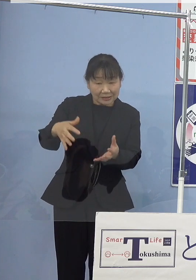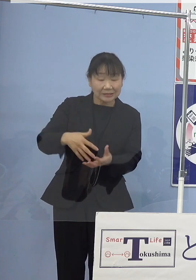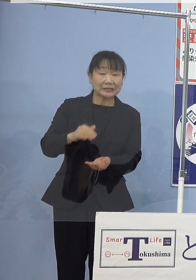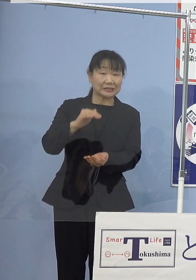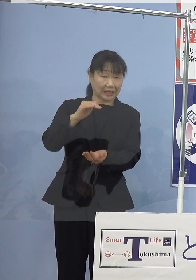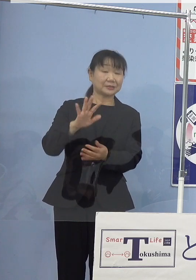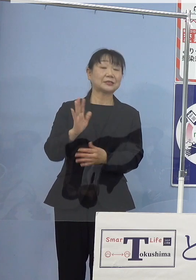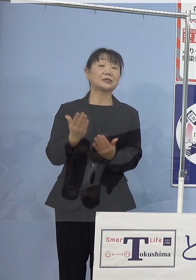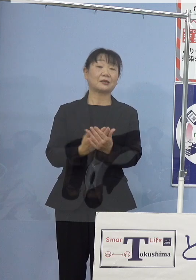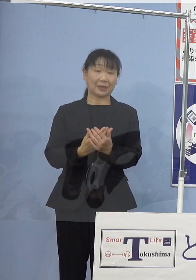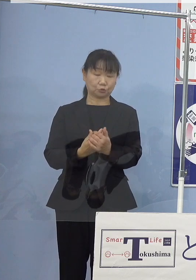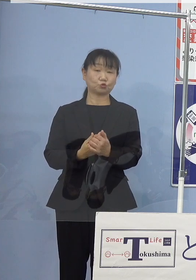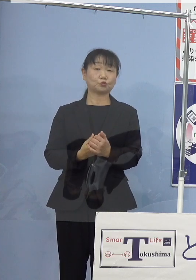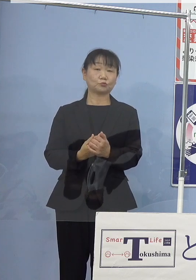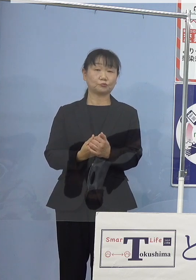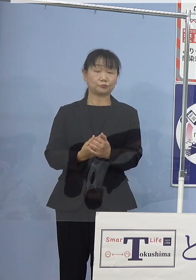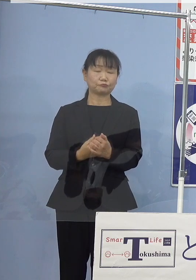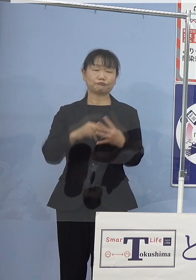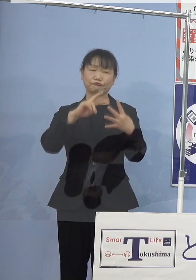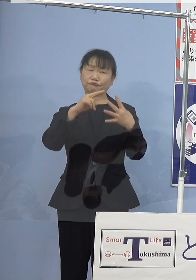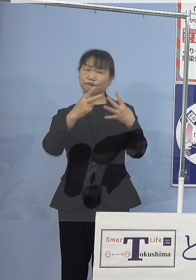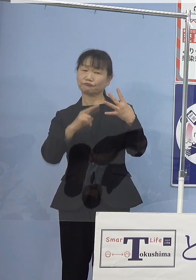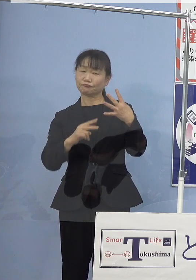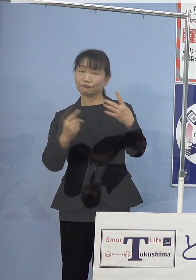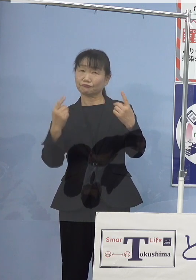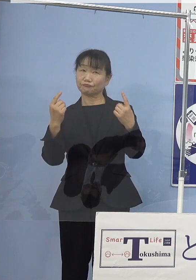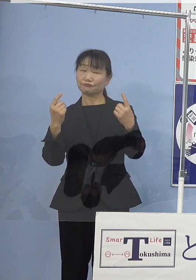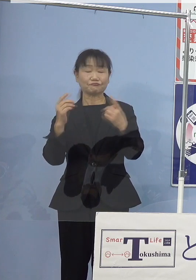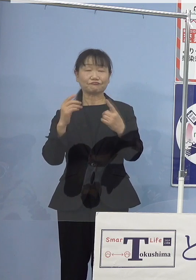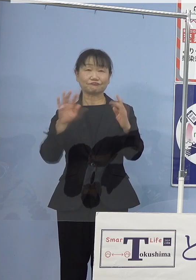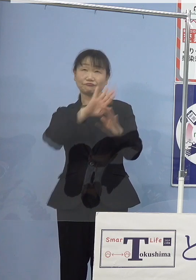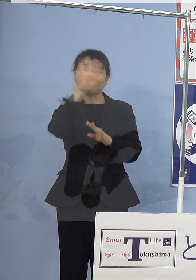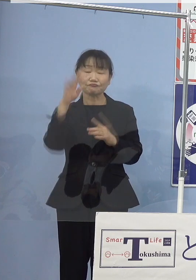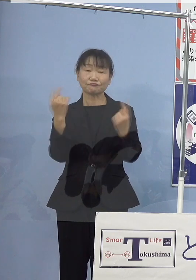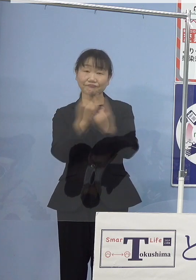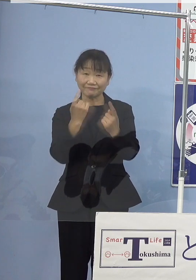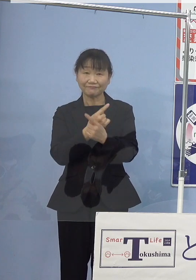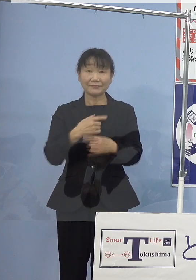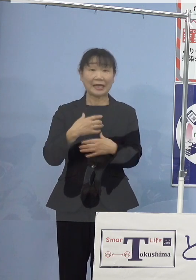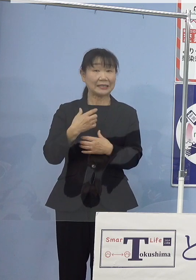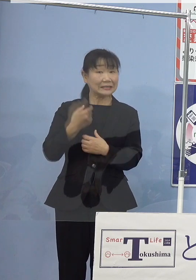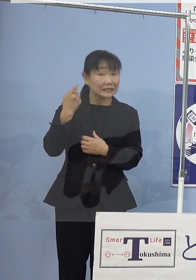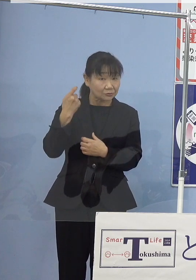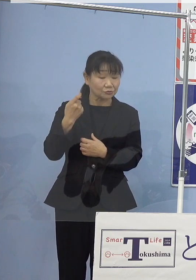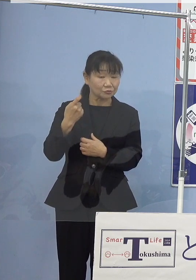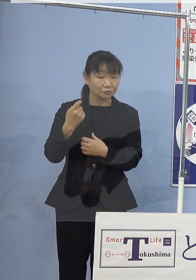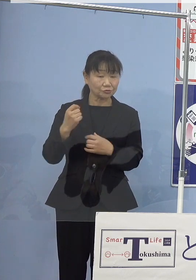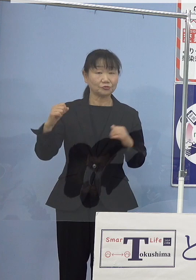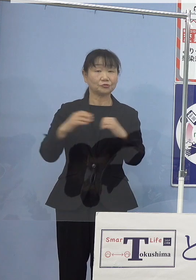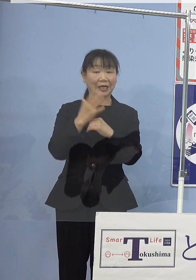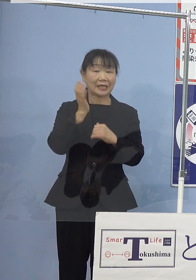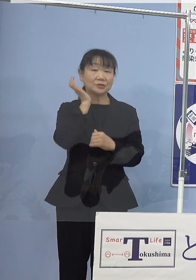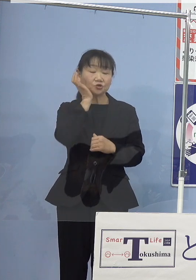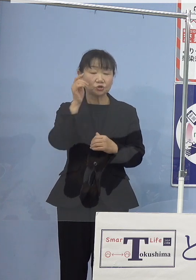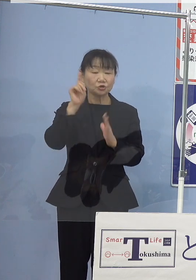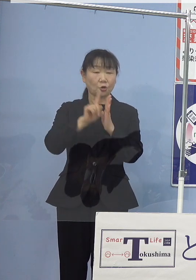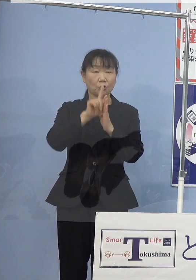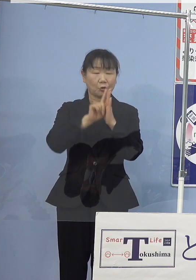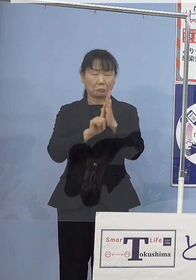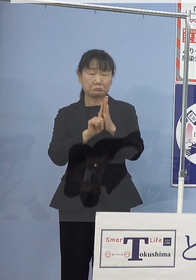気候変動、気になるんではないか ということですが 海水温更なる上昇が懸念される中